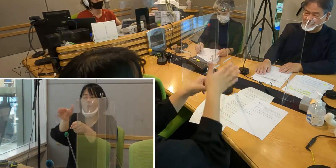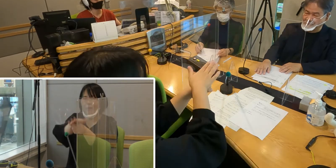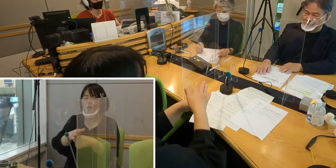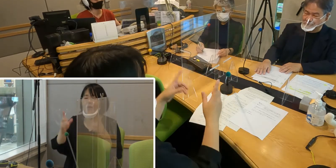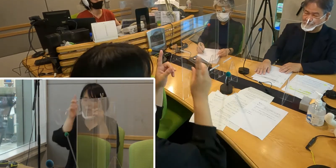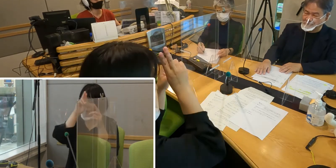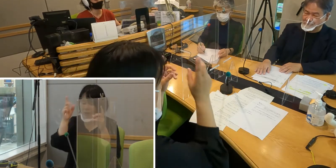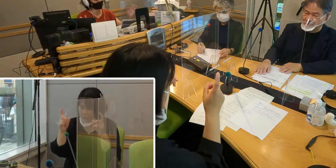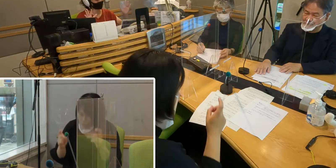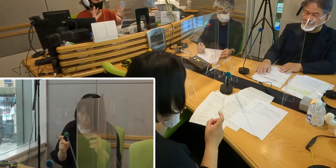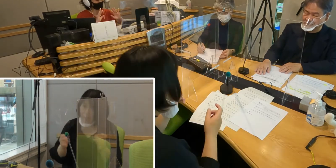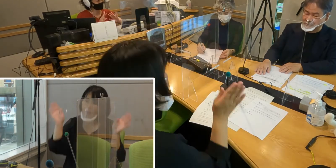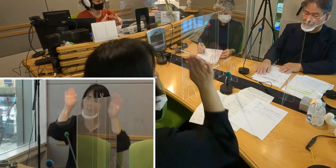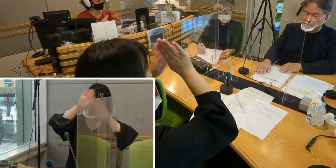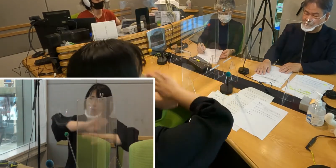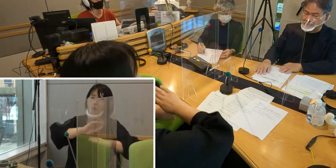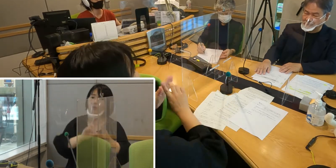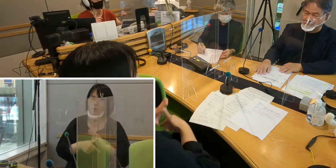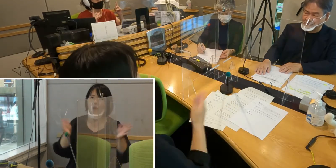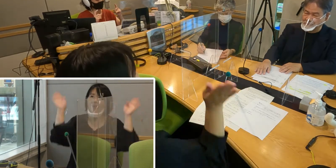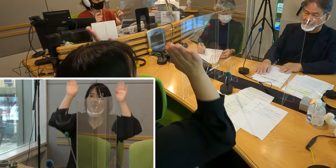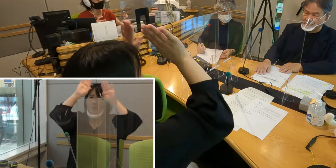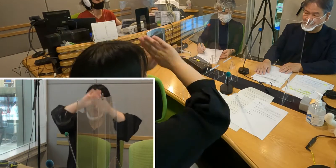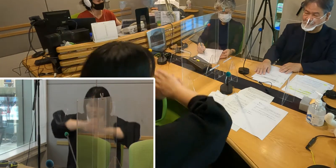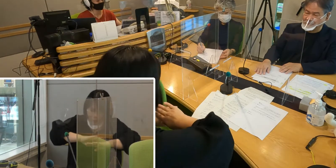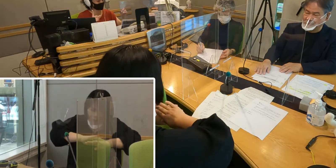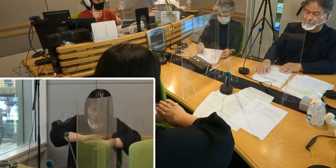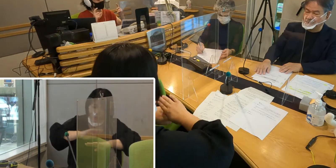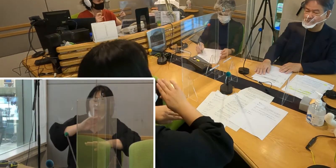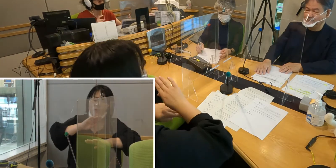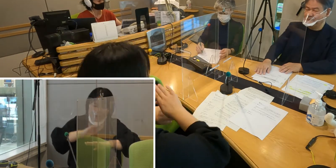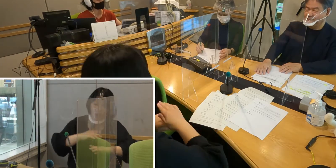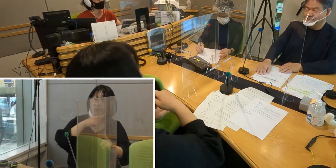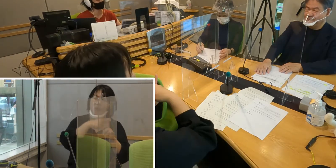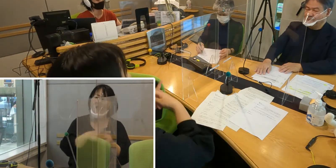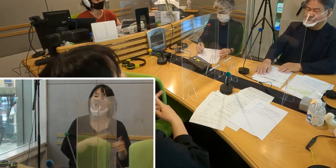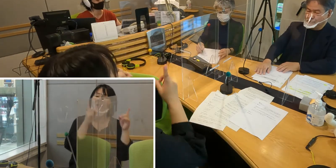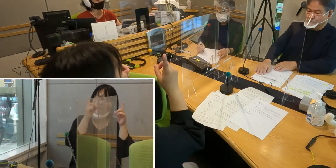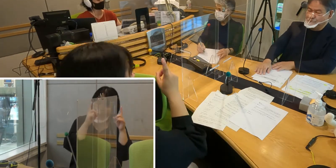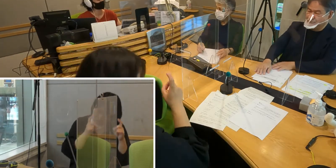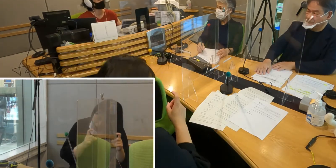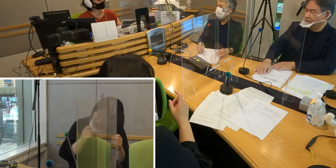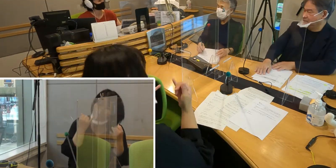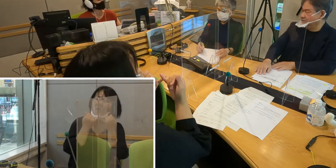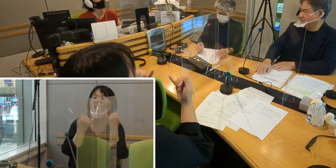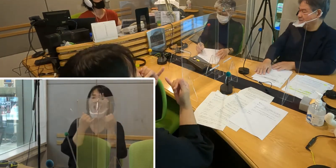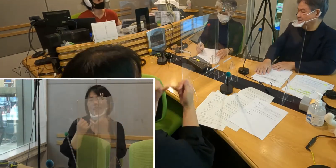そして夜だったら「夜」の手話をつけて 「こんばんは」という手話になっていくわけなんですね。